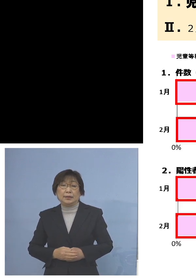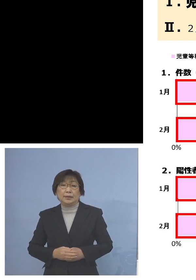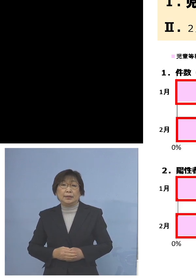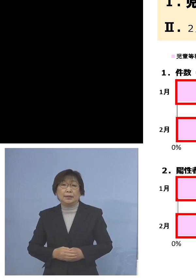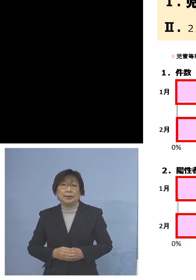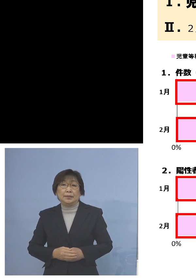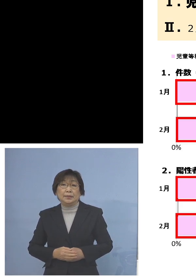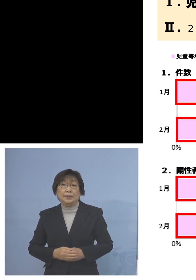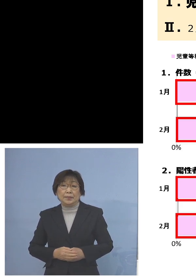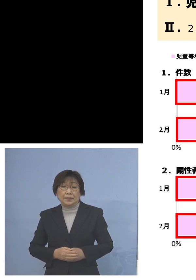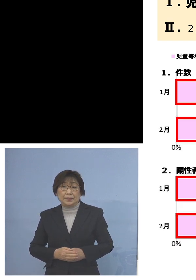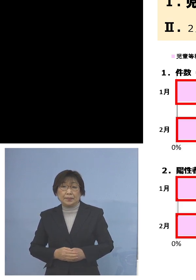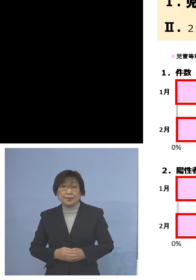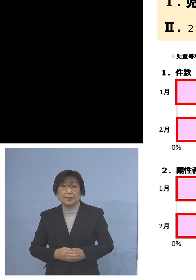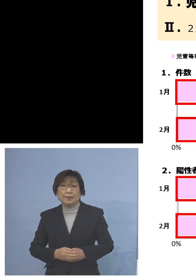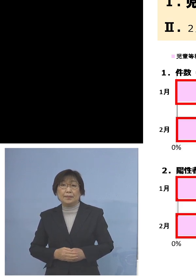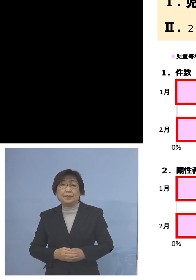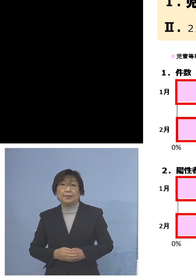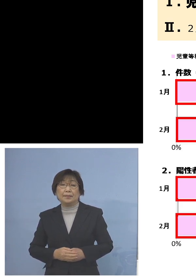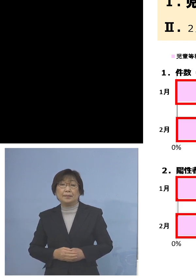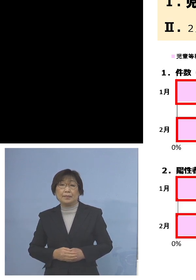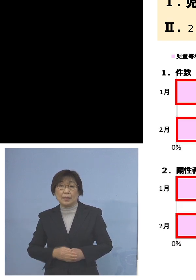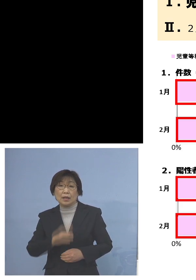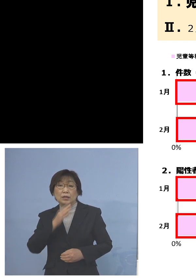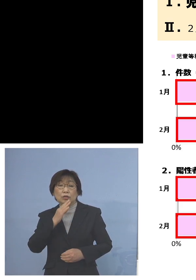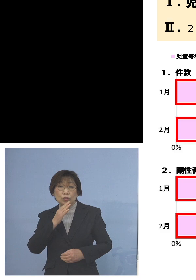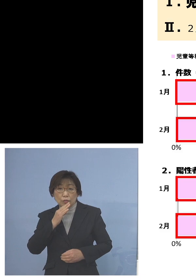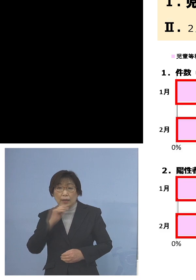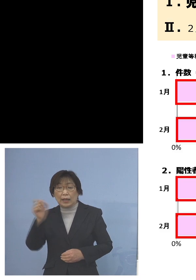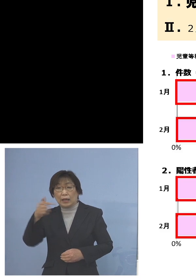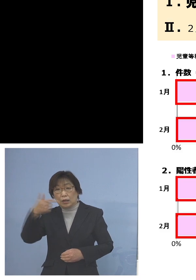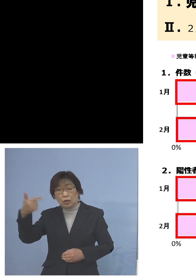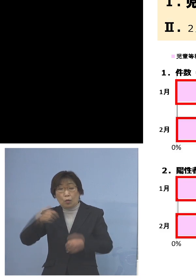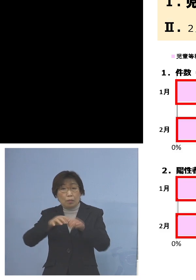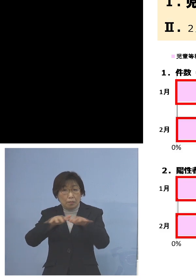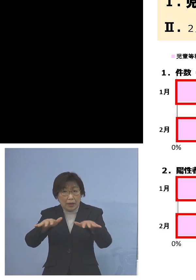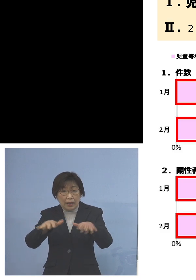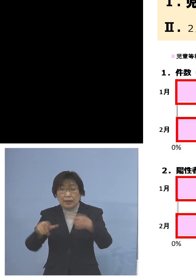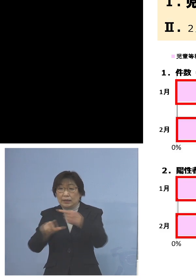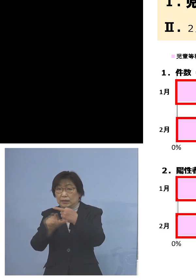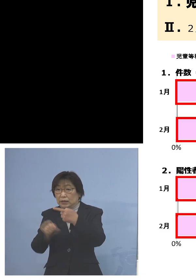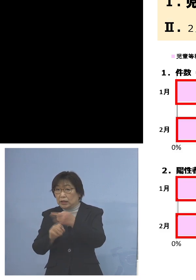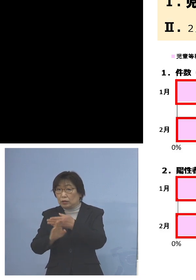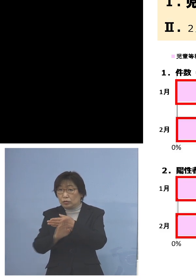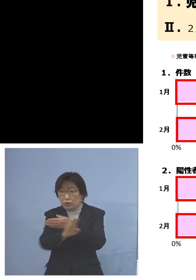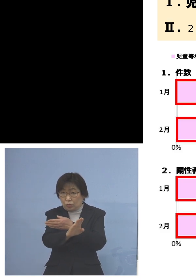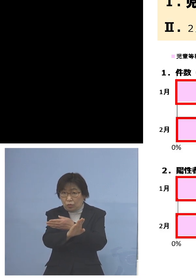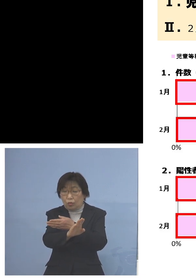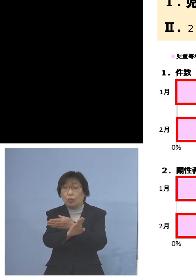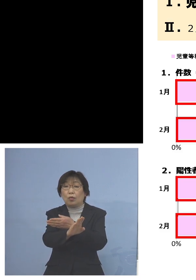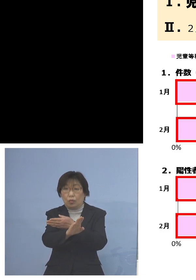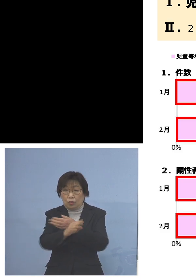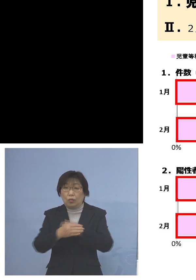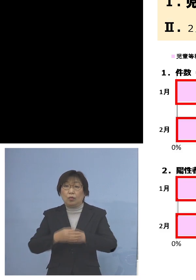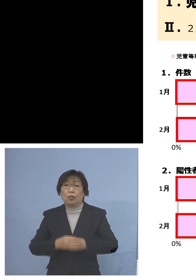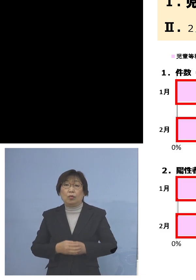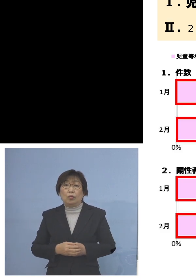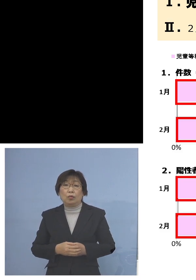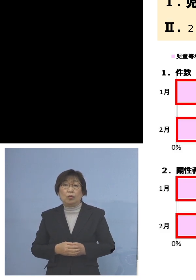実はちょうど「第6波」 1月以降ということでありますが